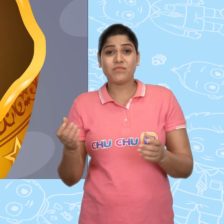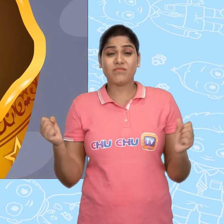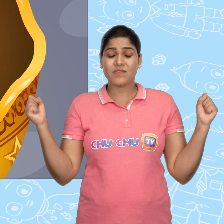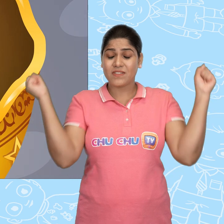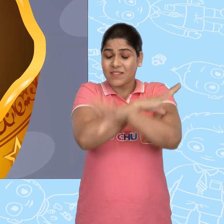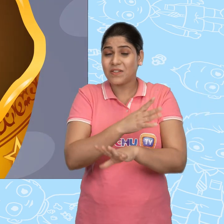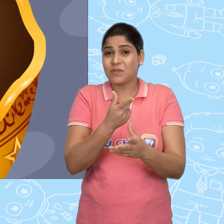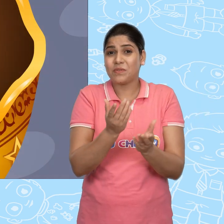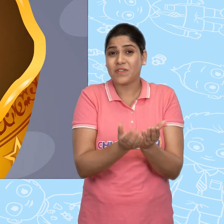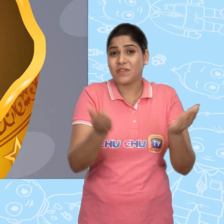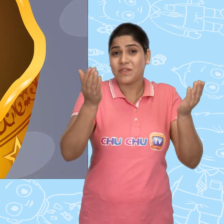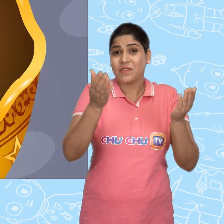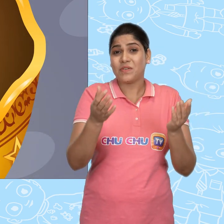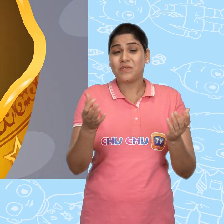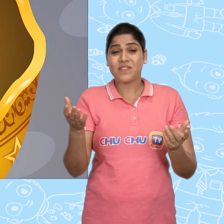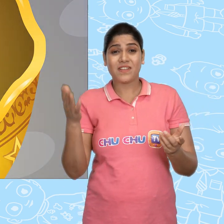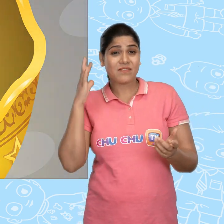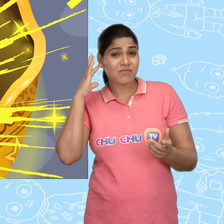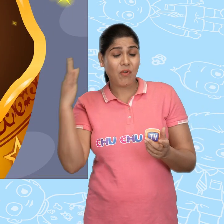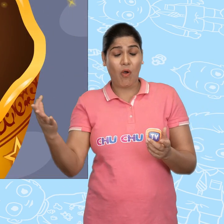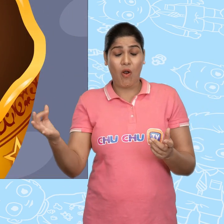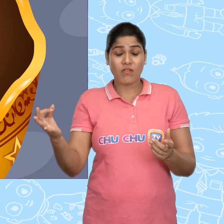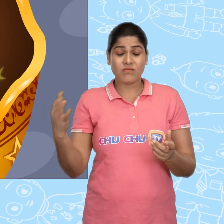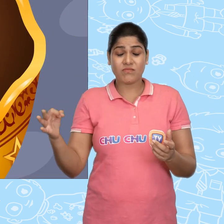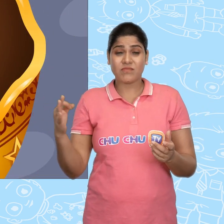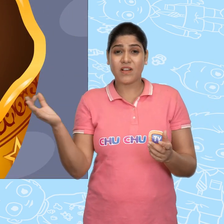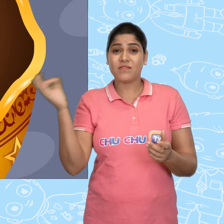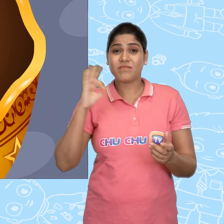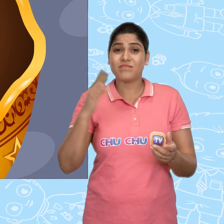और जादुई कटोरे ने फिर से Jack को एक सोने का सिक्का दे दिया.